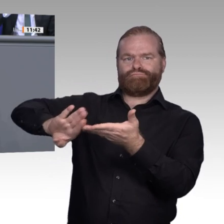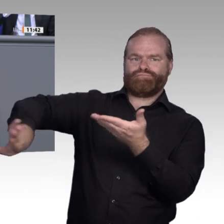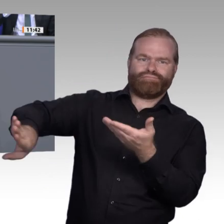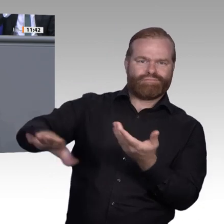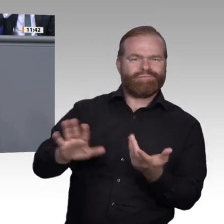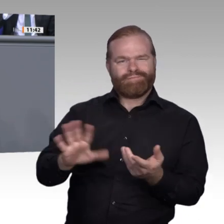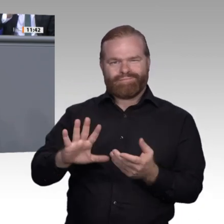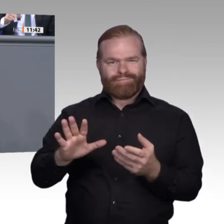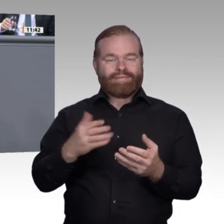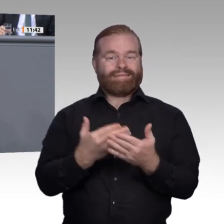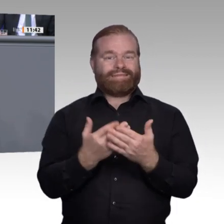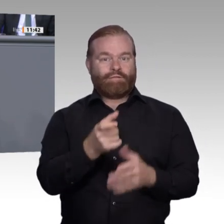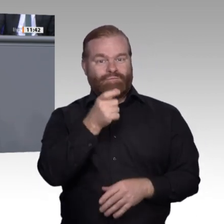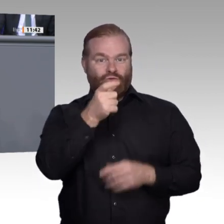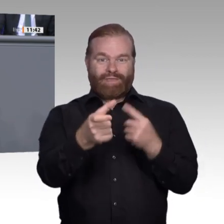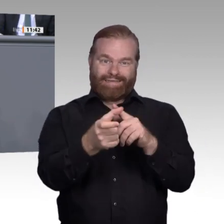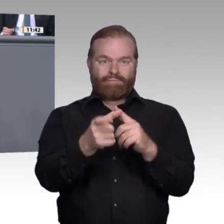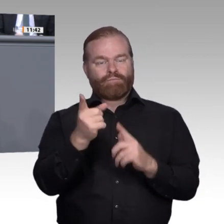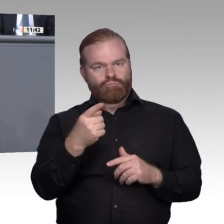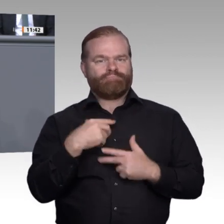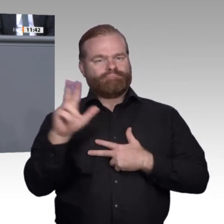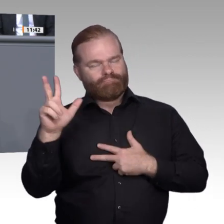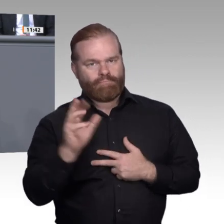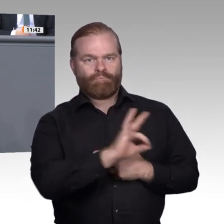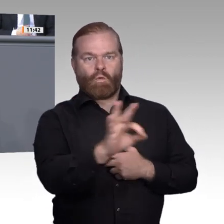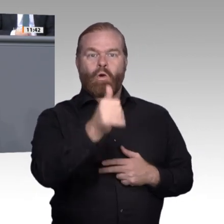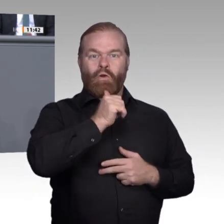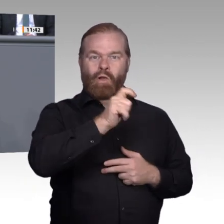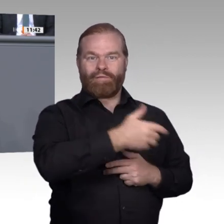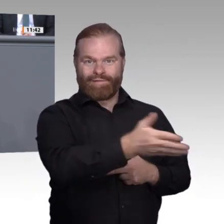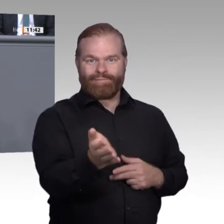der Zukunft. Dieser Keim braucht von uns als Gesellschaft und Politik den Platz,